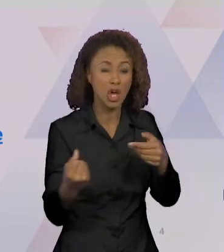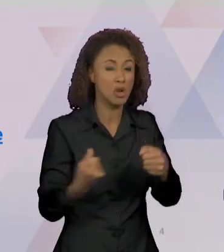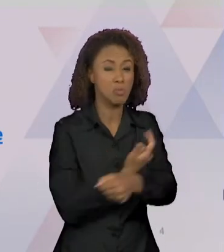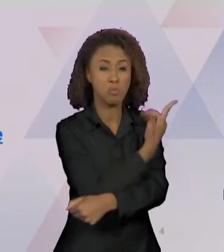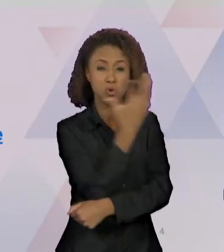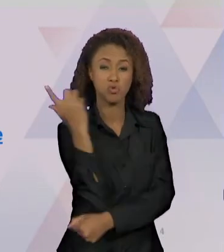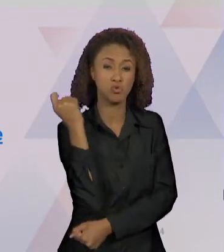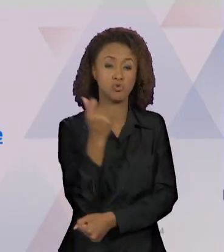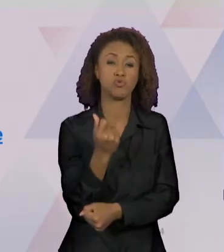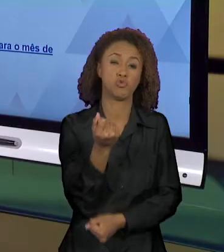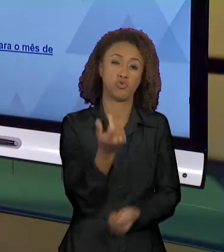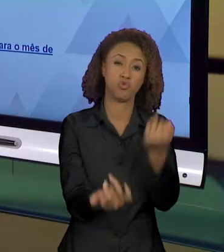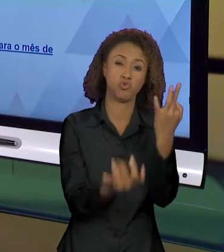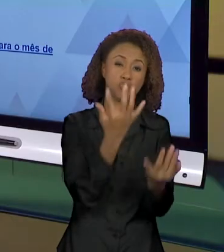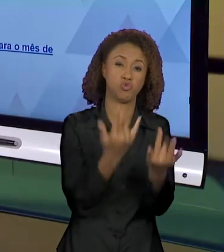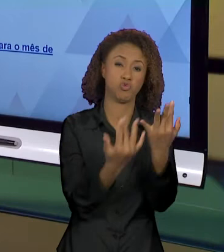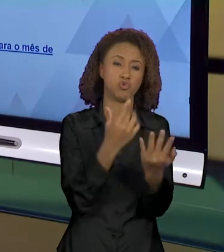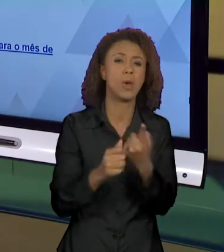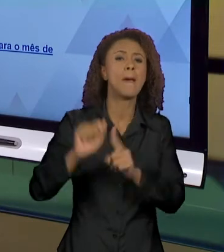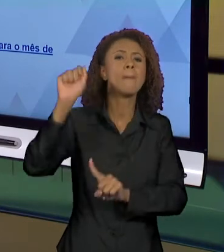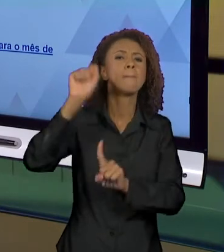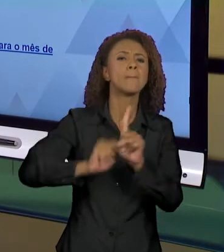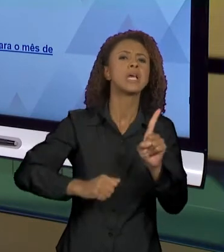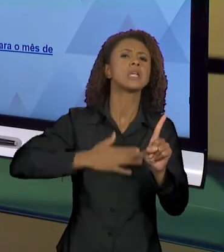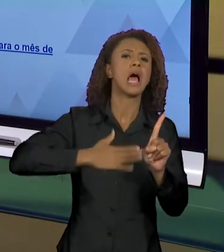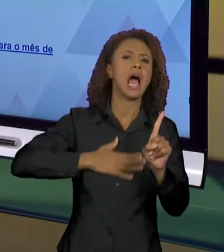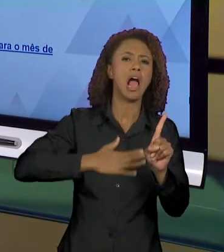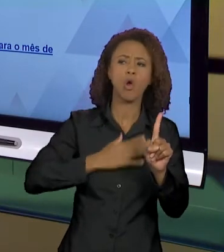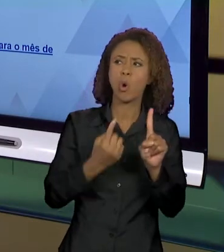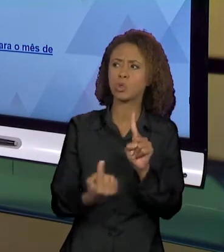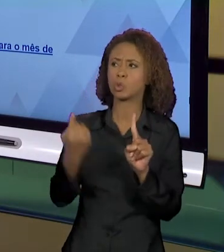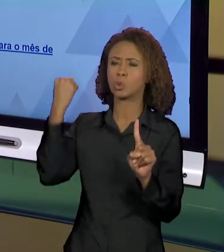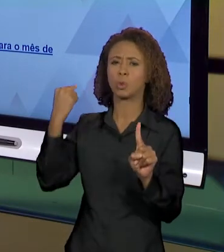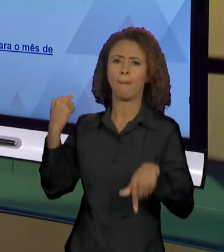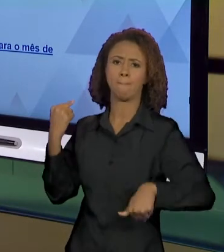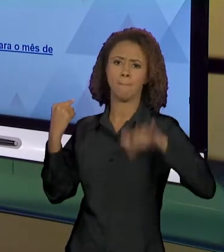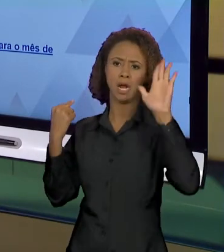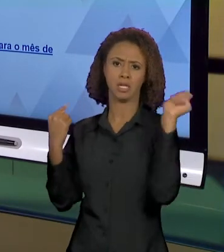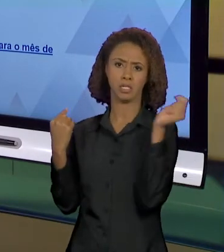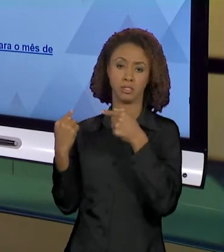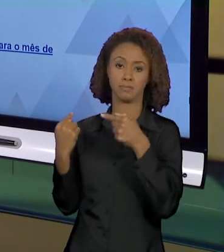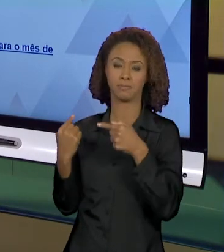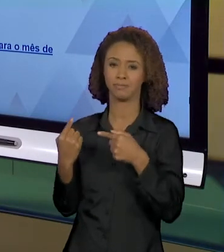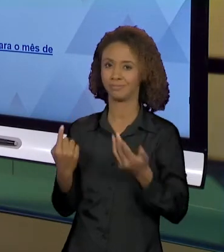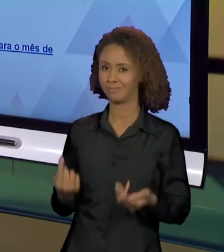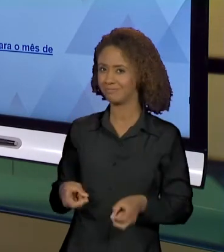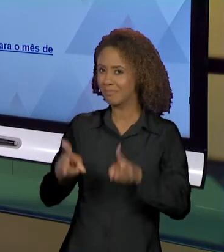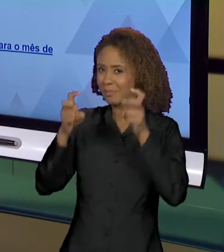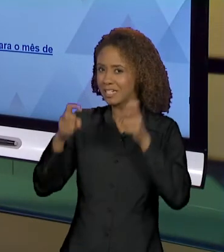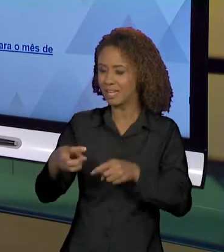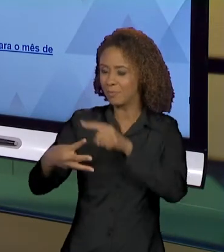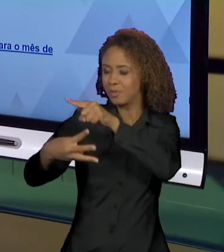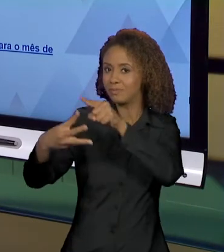PARA O MÊS DE AGOSTO.". VEJAM QUE ESSES TRÊS ENUNCIADOS CONSTROEM EFEITOS E SENTIDOS